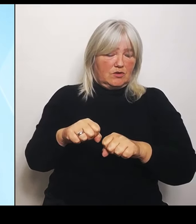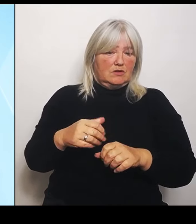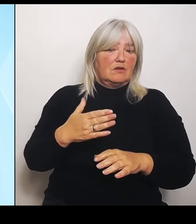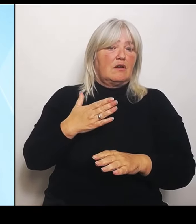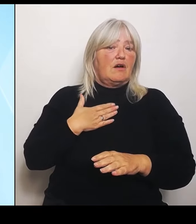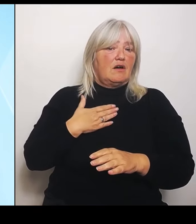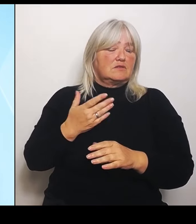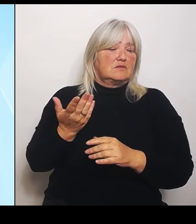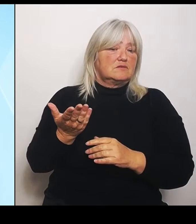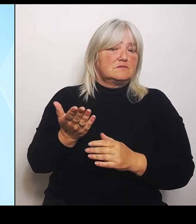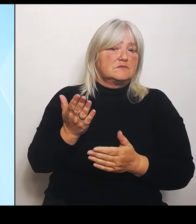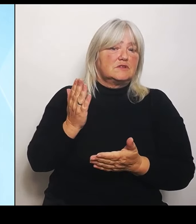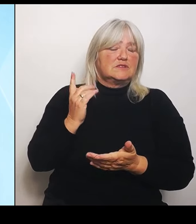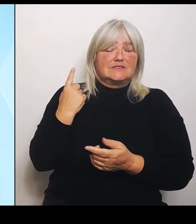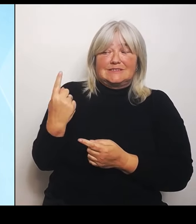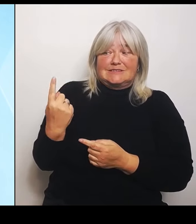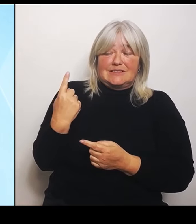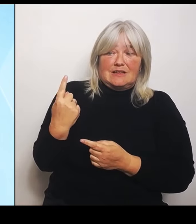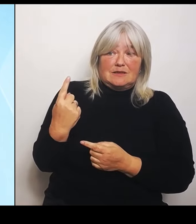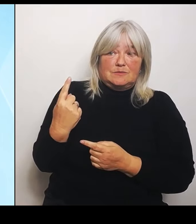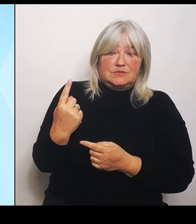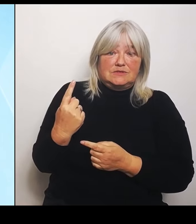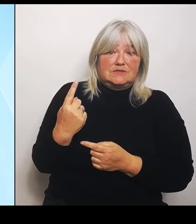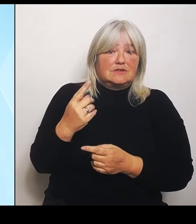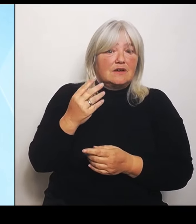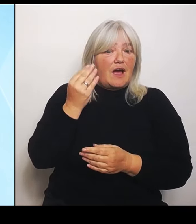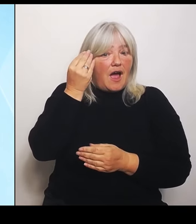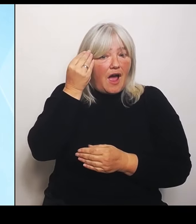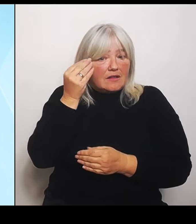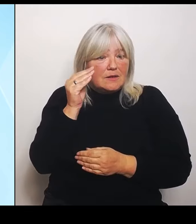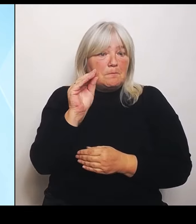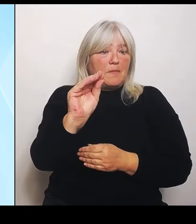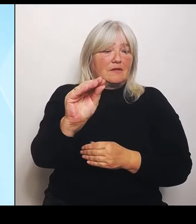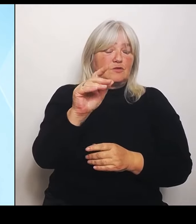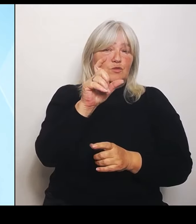Thematik beim Bund, aufgrund des